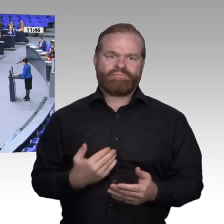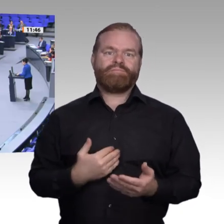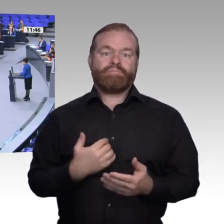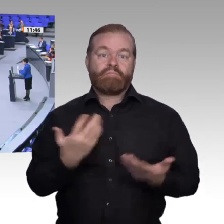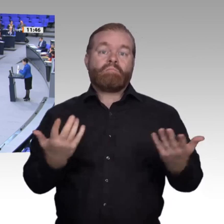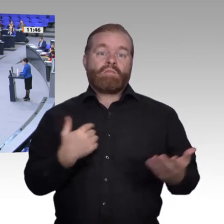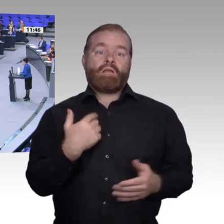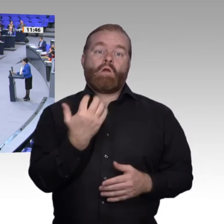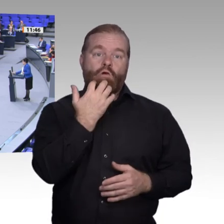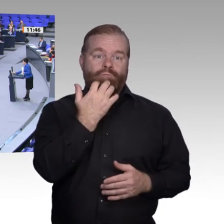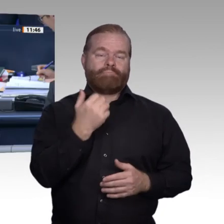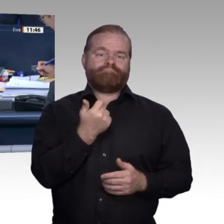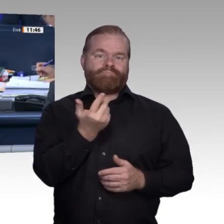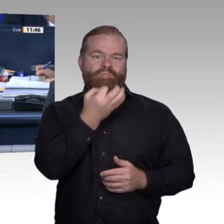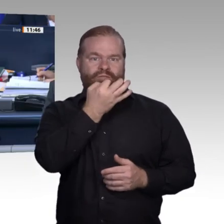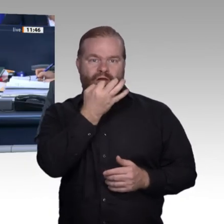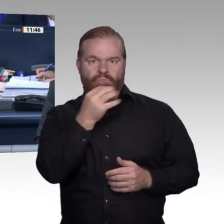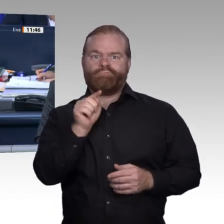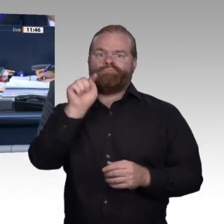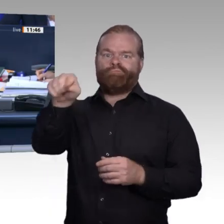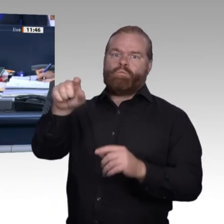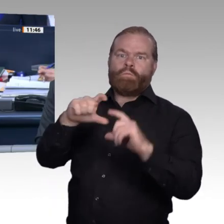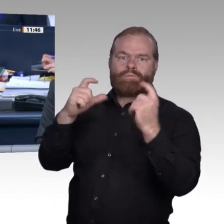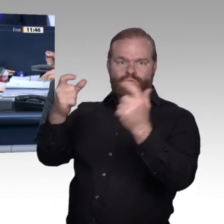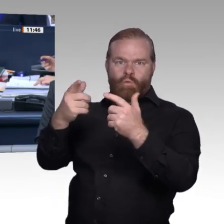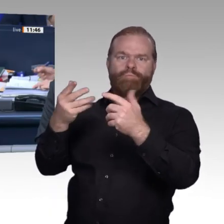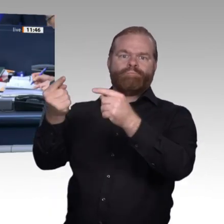Frau Kollegin Höchst. – Nächste Rednerin ist die Kollegin Yasmin Fahimi, SPD-Fraktion.